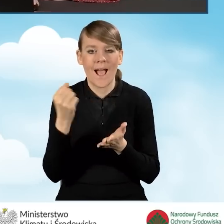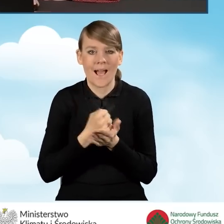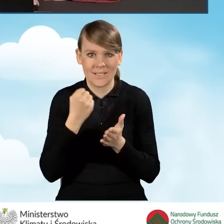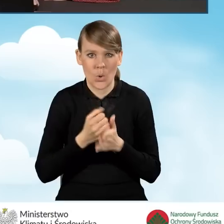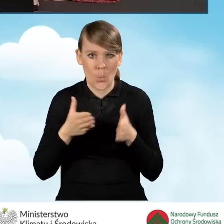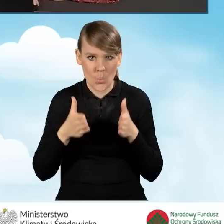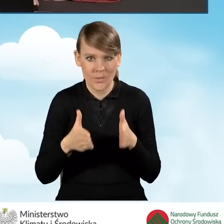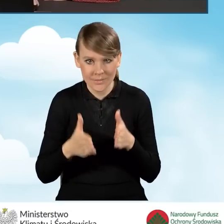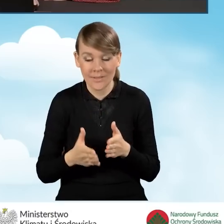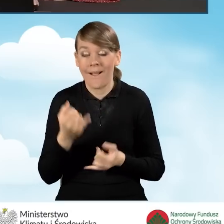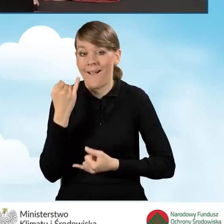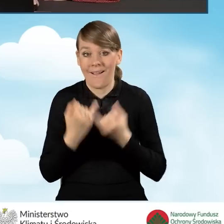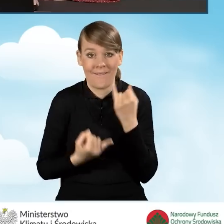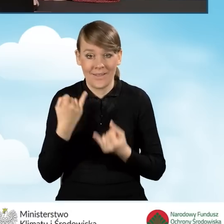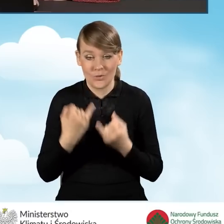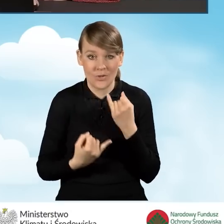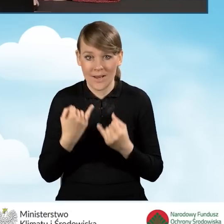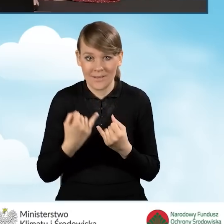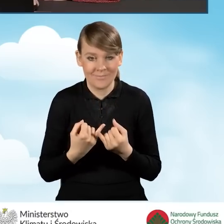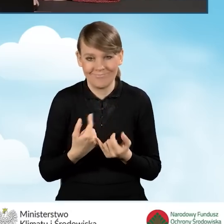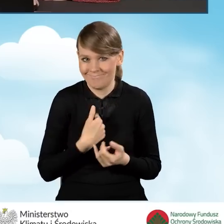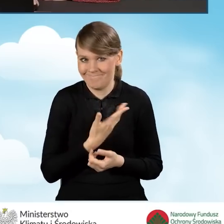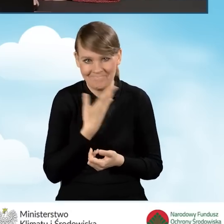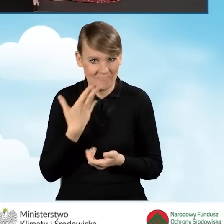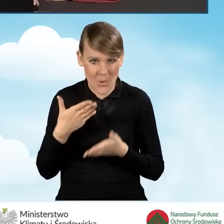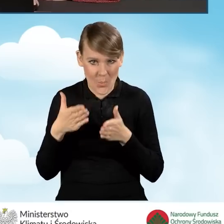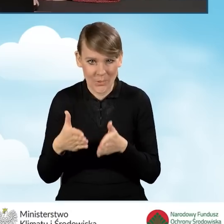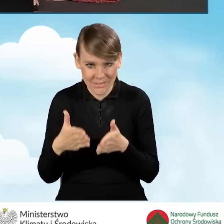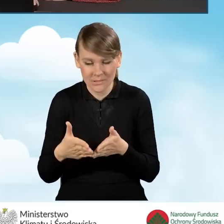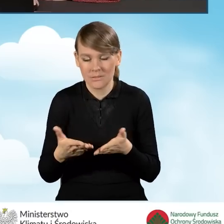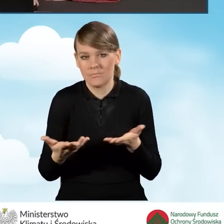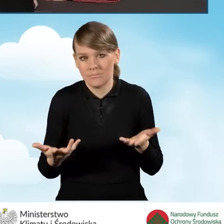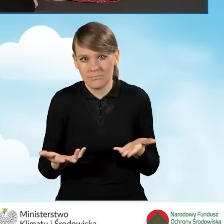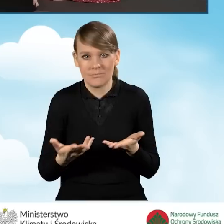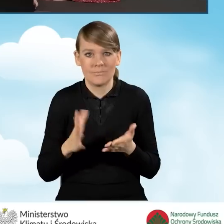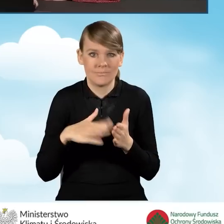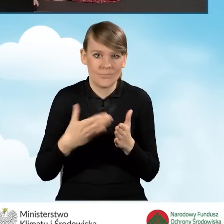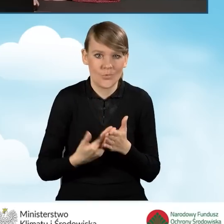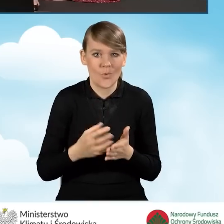Jeżeli takiego adresu nie posiadamy, ponieważ w naszej miejscowości